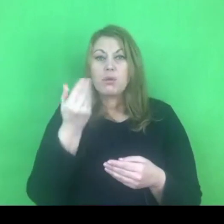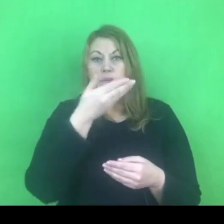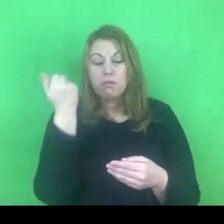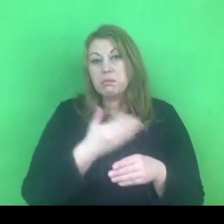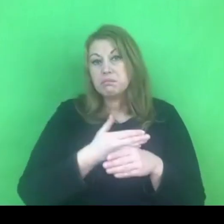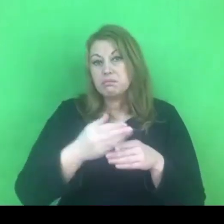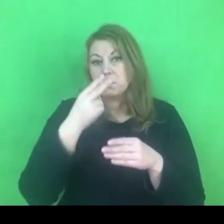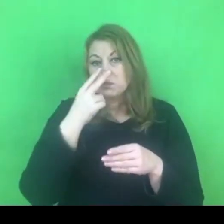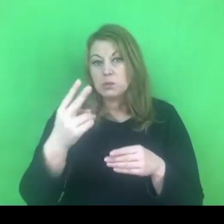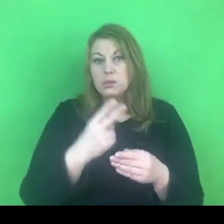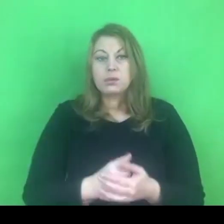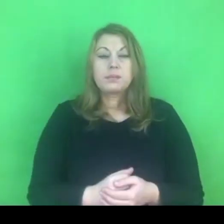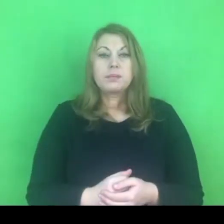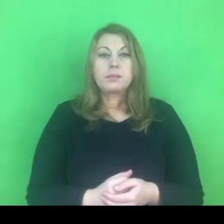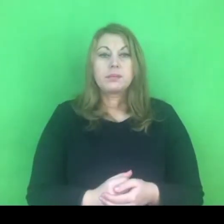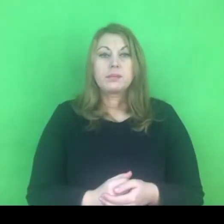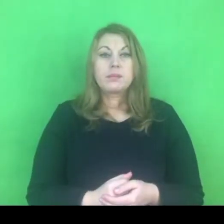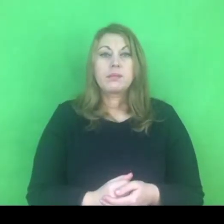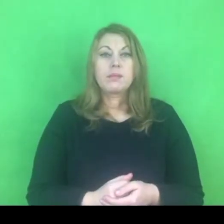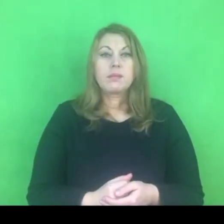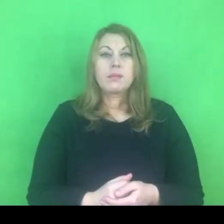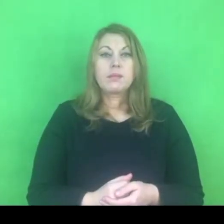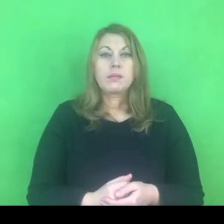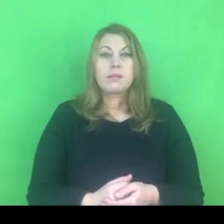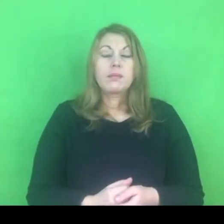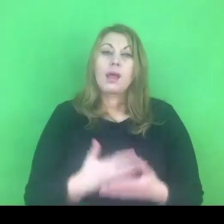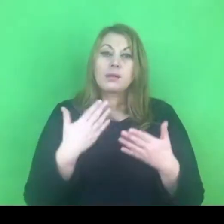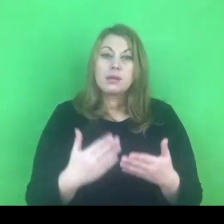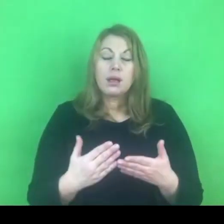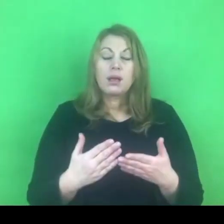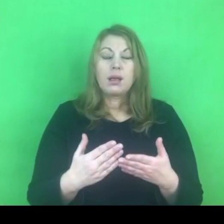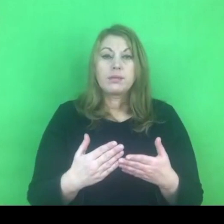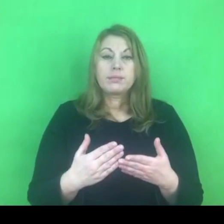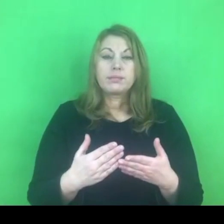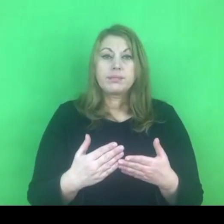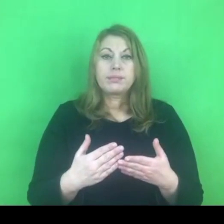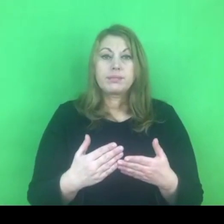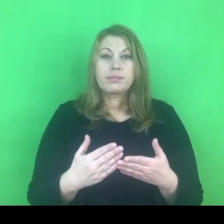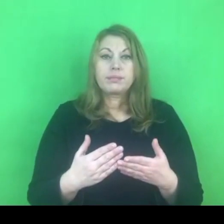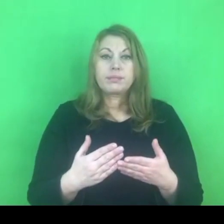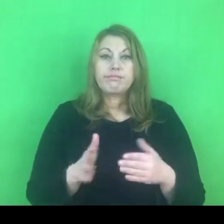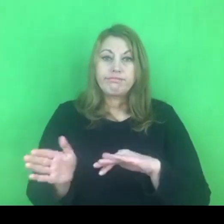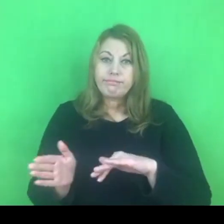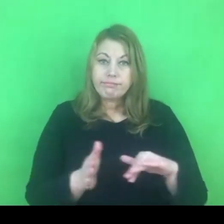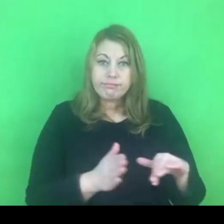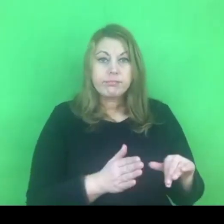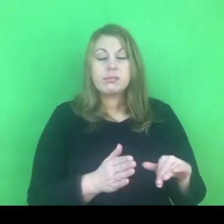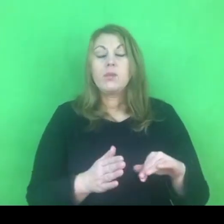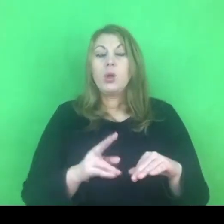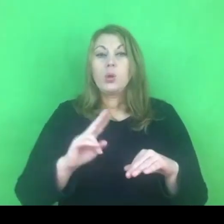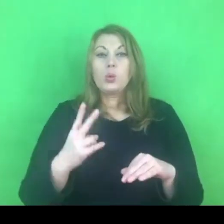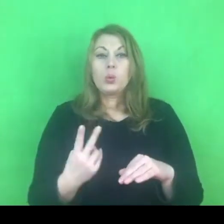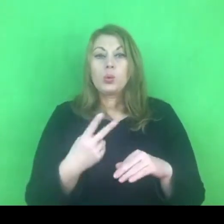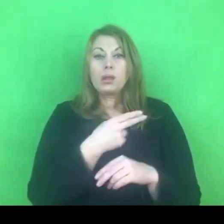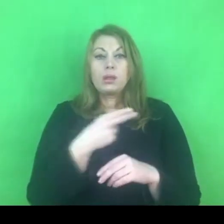Chciałabym przejśc do świeżego tematu, który myślę, że jest istotny.